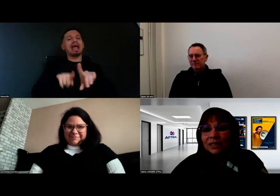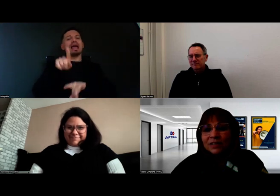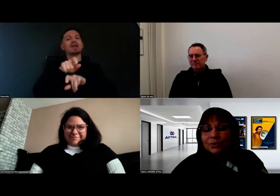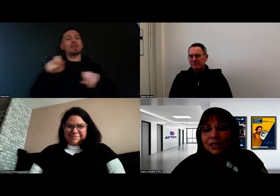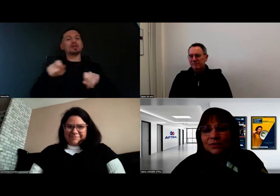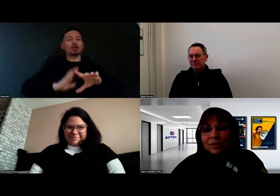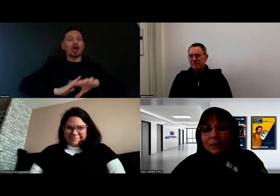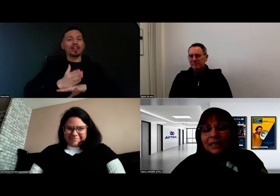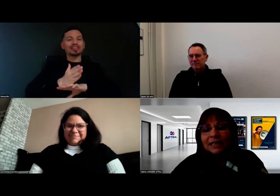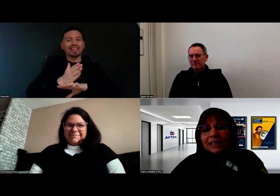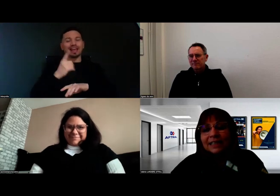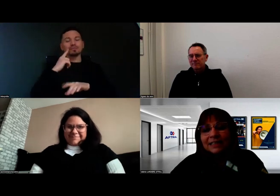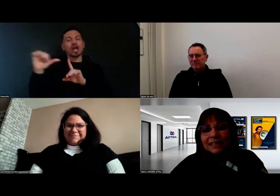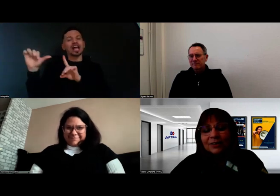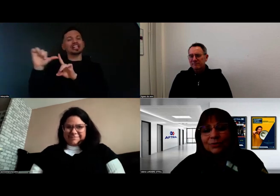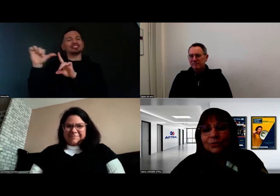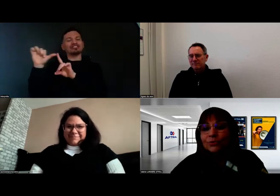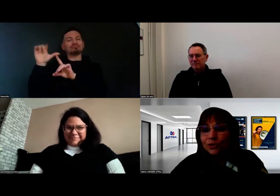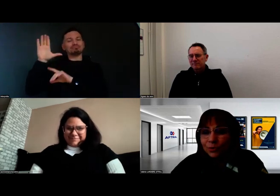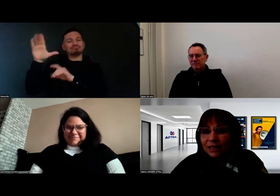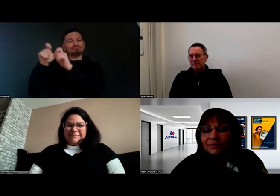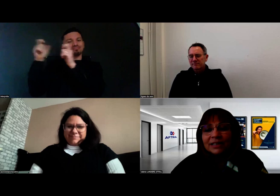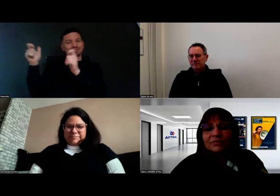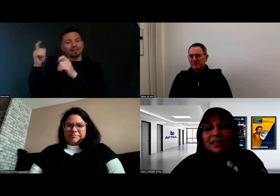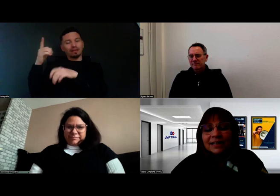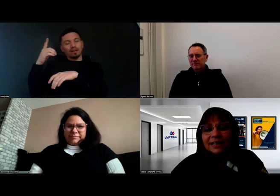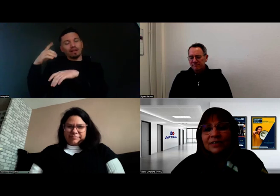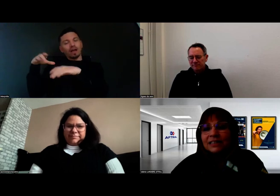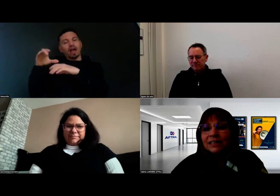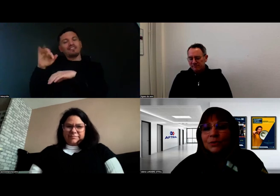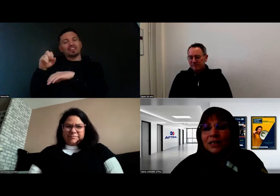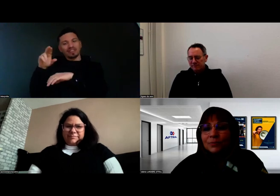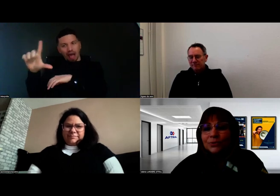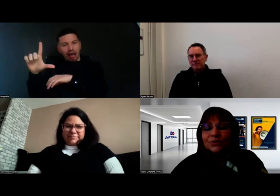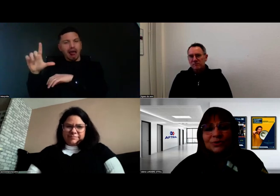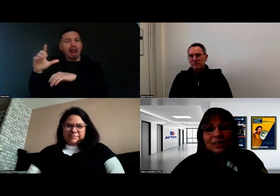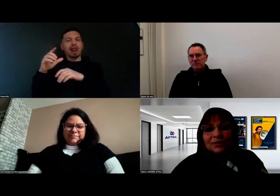ce service de l'Agefiph qui a été co-construit avec l'AFTRAL, avec des ergothérapeutes,